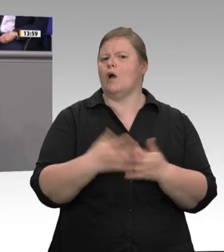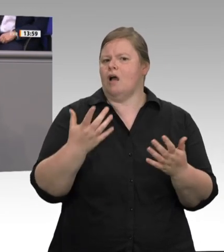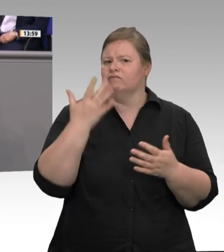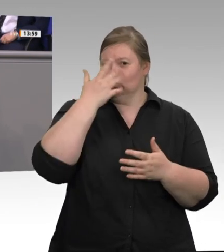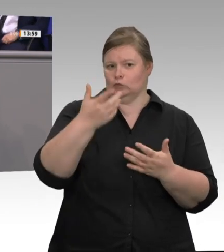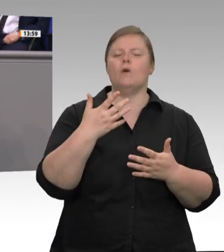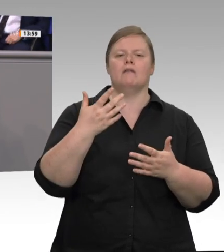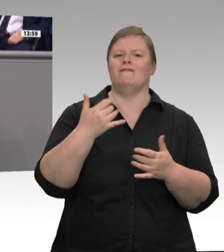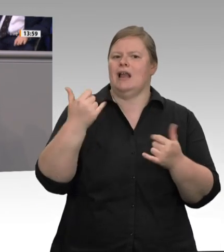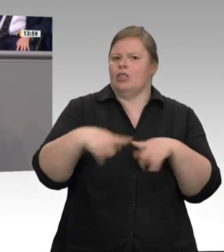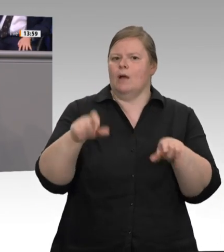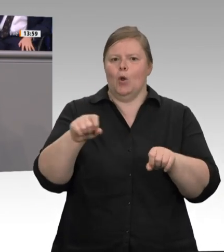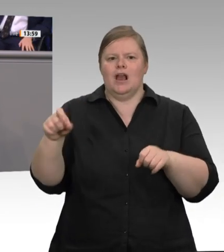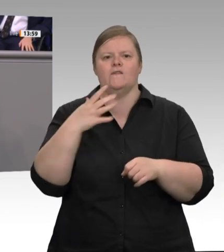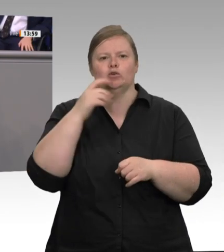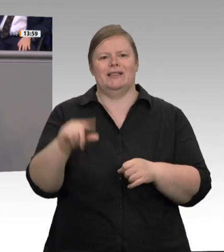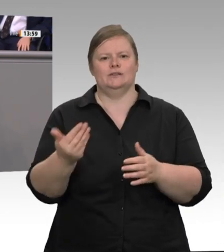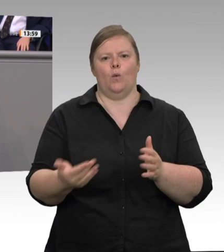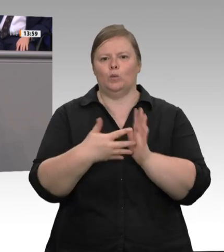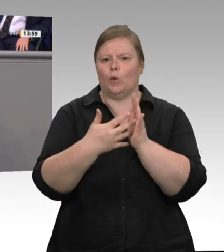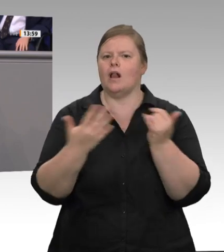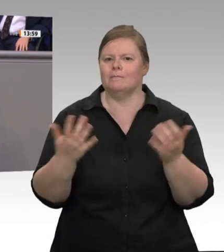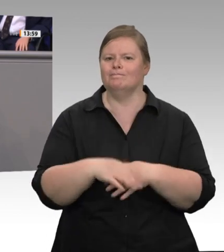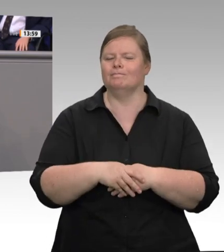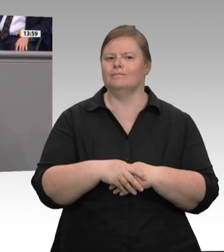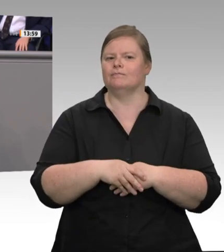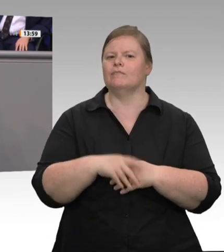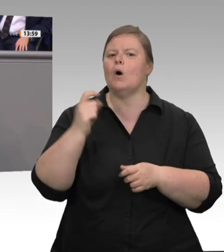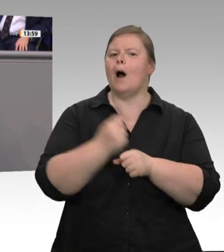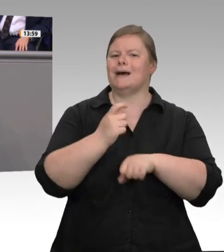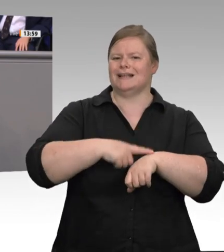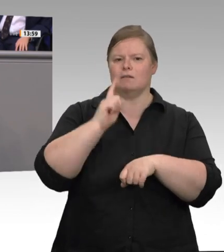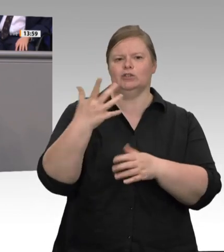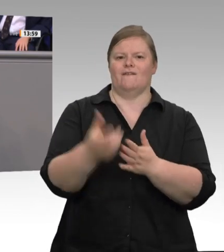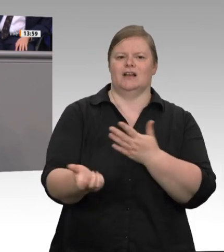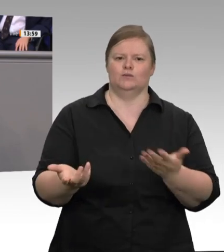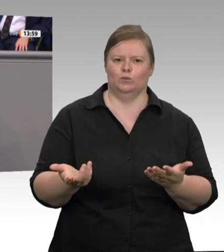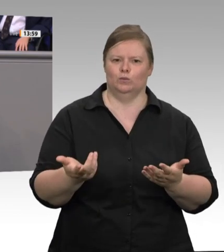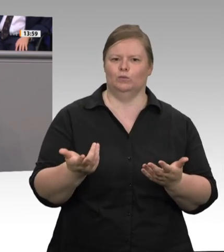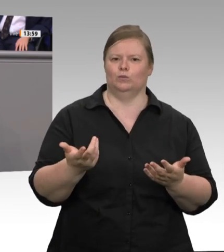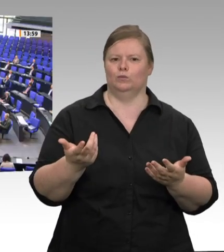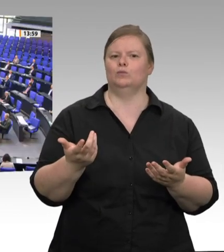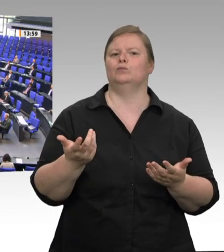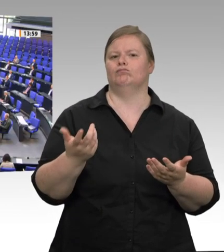bei jeder Mettwurst sagen kann, von welchem Schwein sie stammt, die Zeit nicht digital erfassen kann, ist mir ein ganz großes Rätsel.